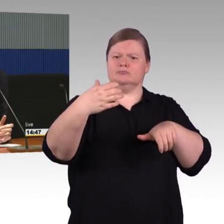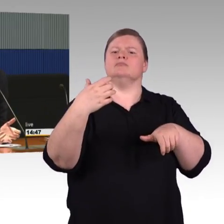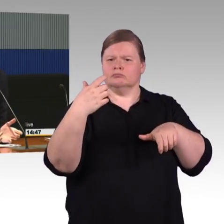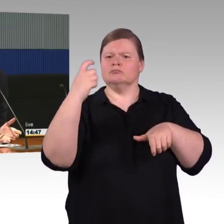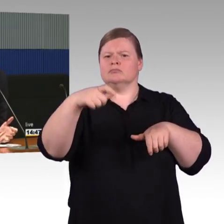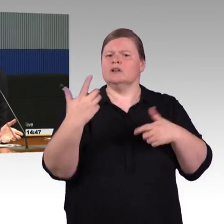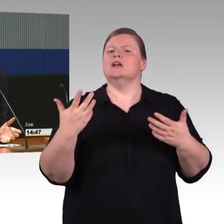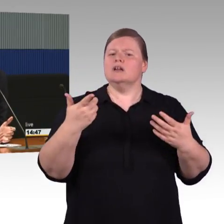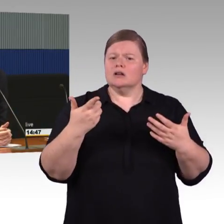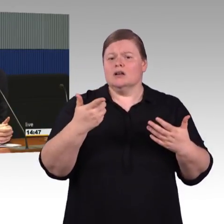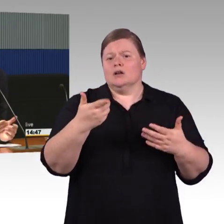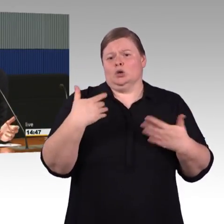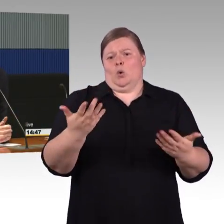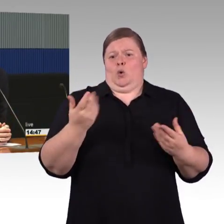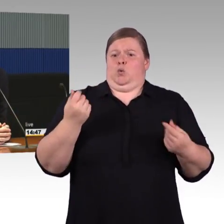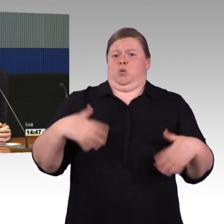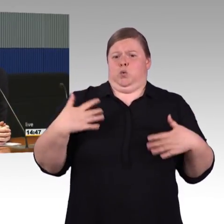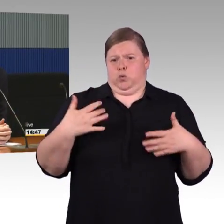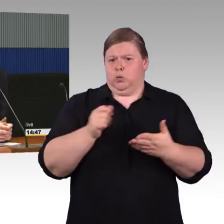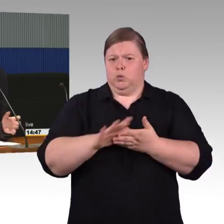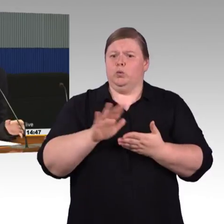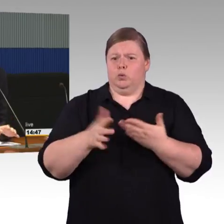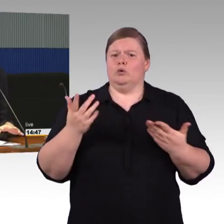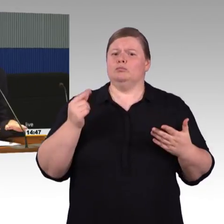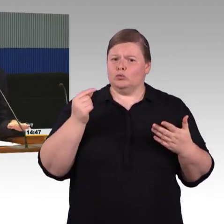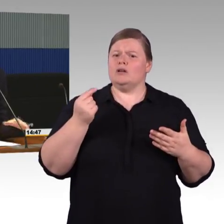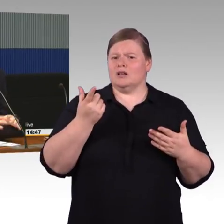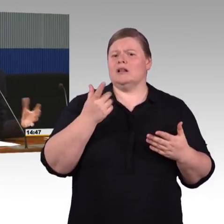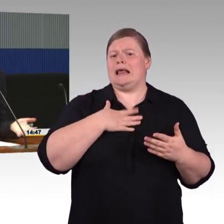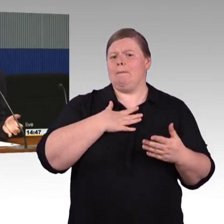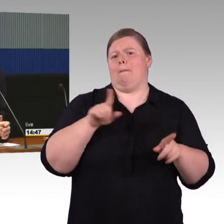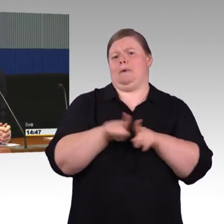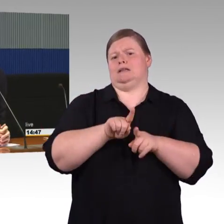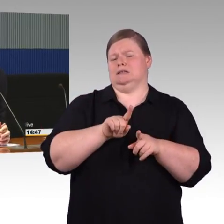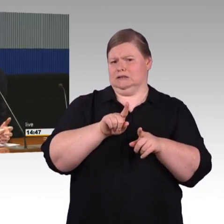Wenn es natürlich Mittel gäbe die Barrierefreiheit herzustellen, unabhängig von diesen Komplettmaßnahmen,